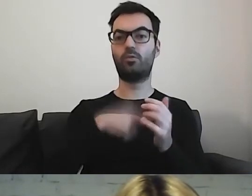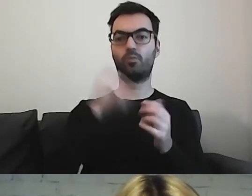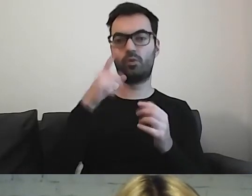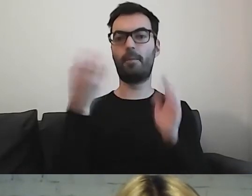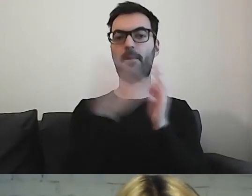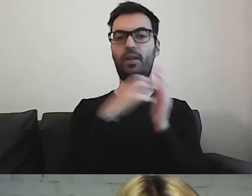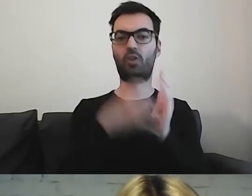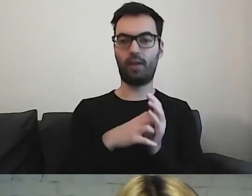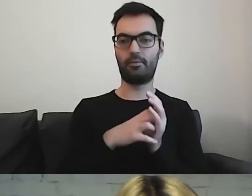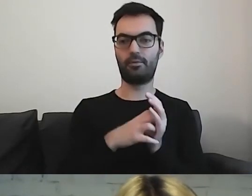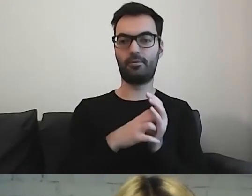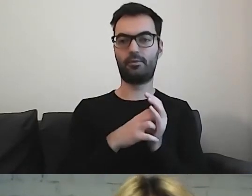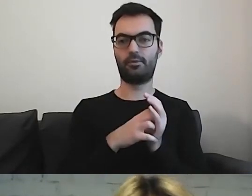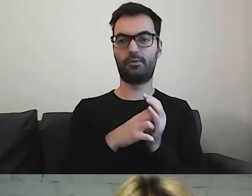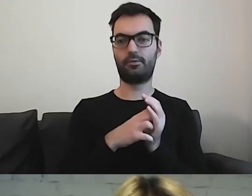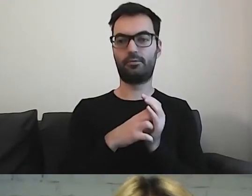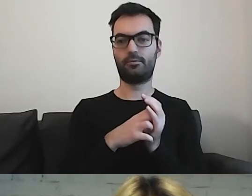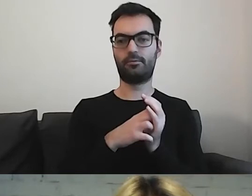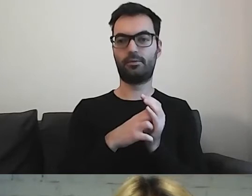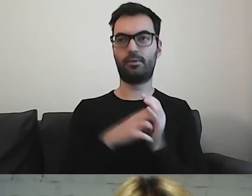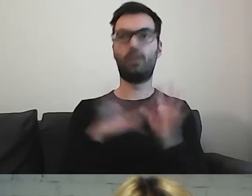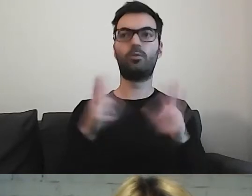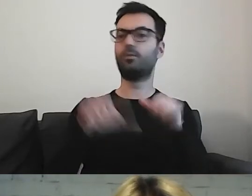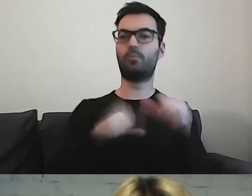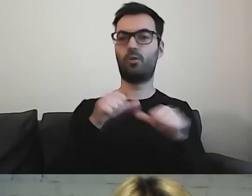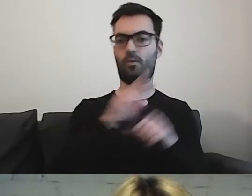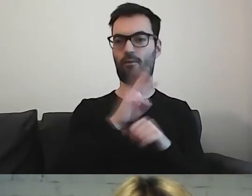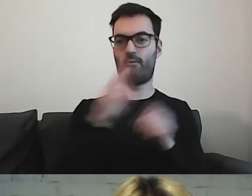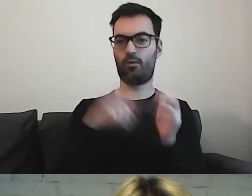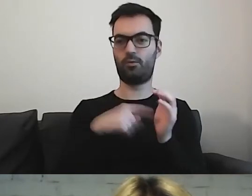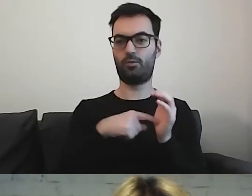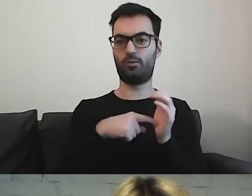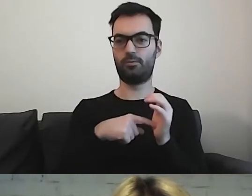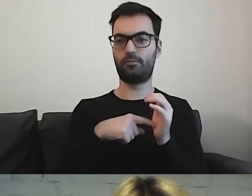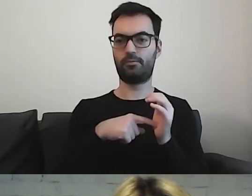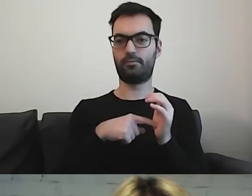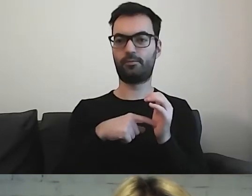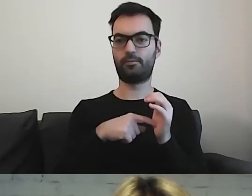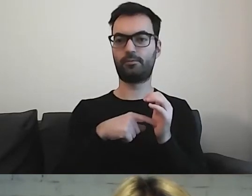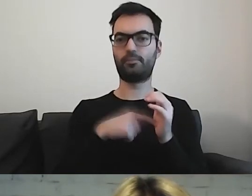W tym roku została przygotowana kolejna odsłona strony.